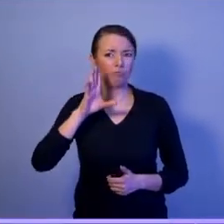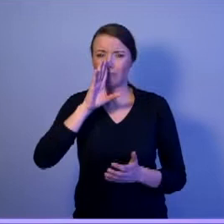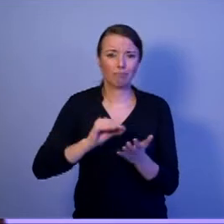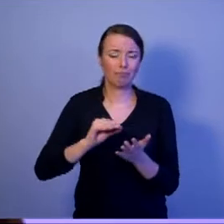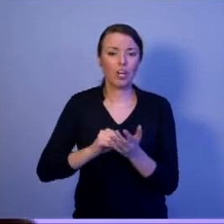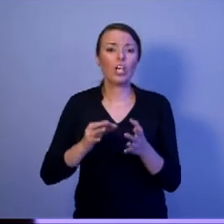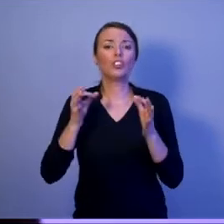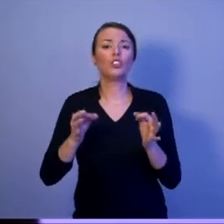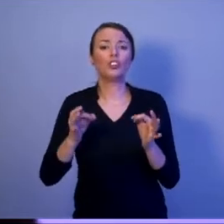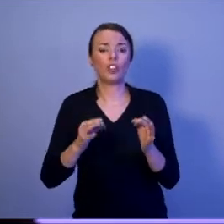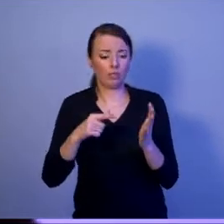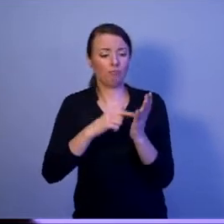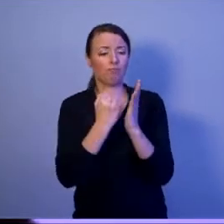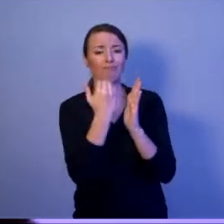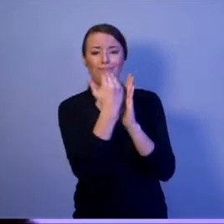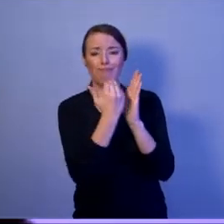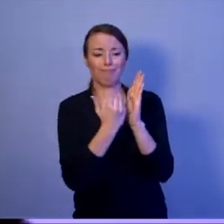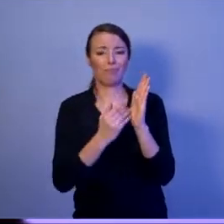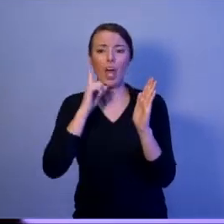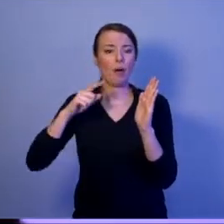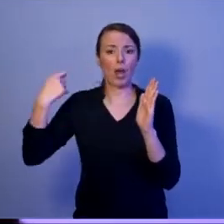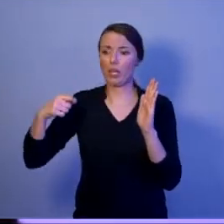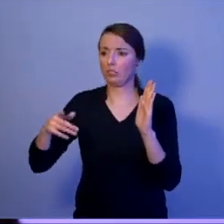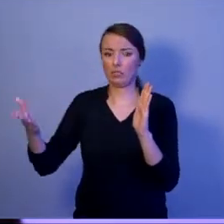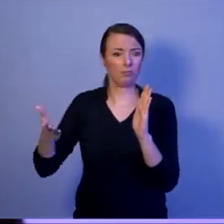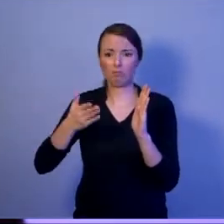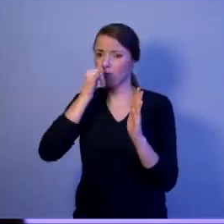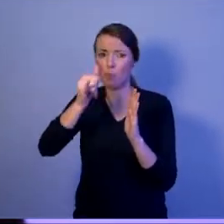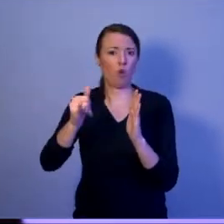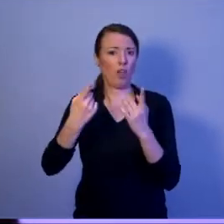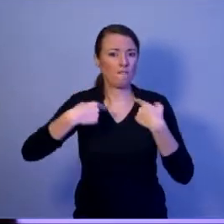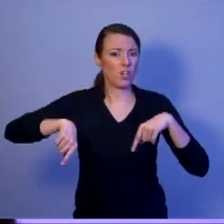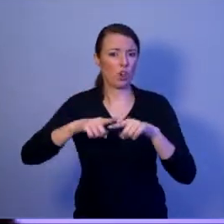wypełniać tej misji. Nic bardziej mylnego, Drodzy Państwo!